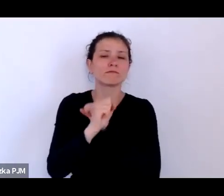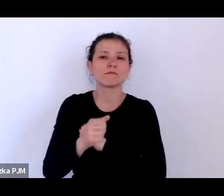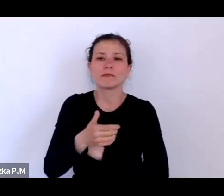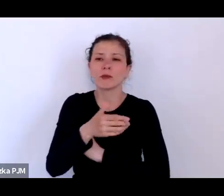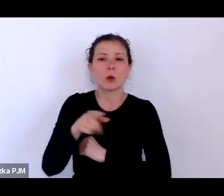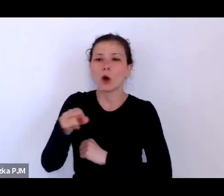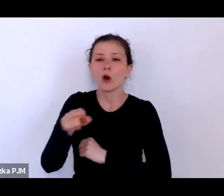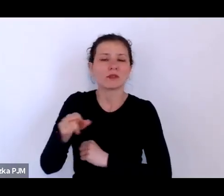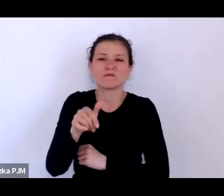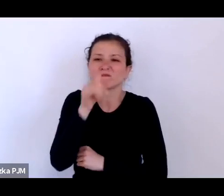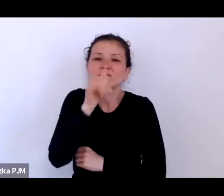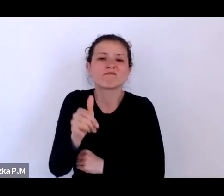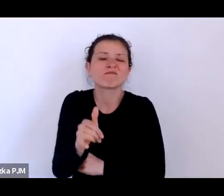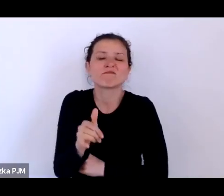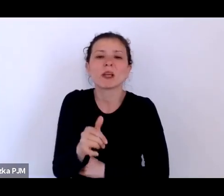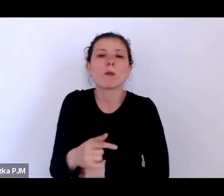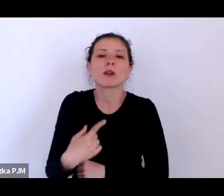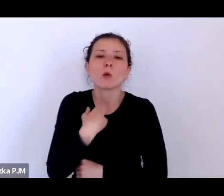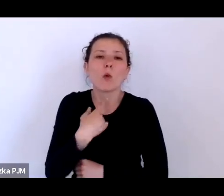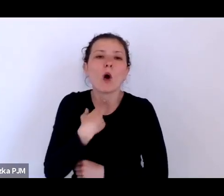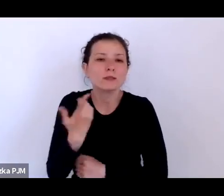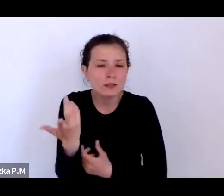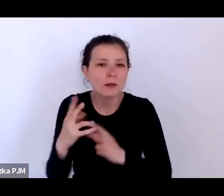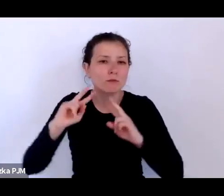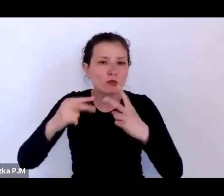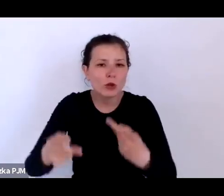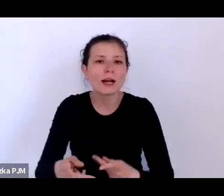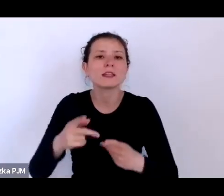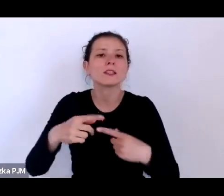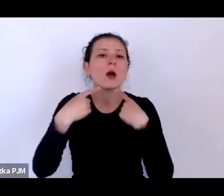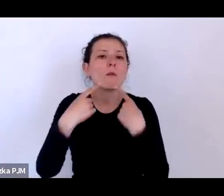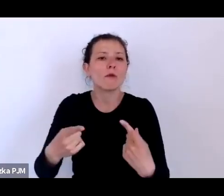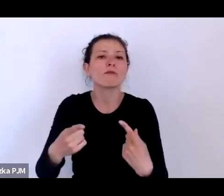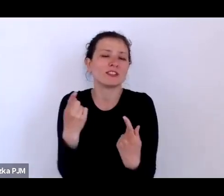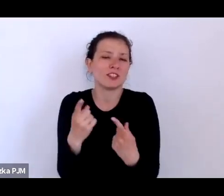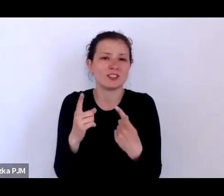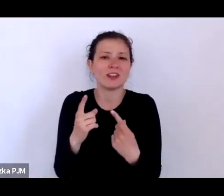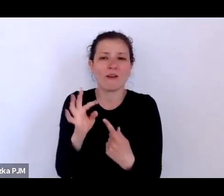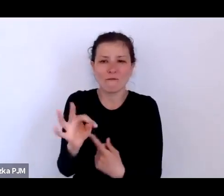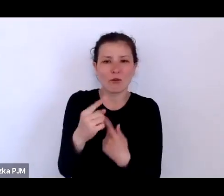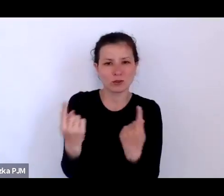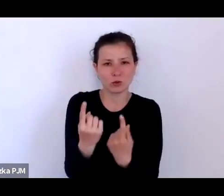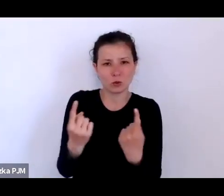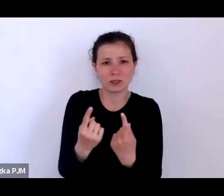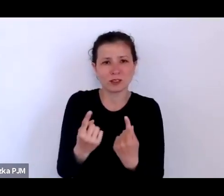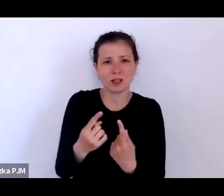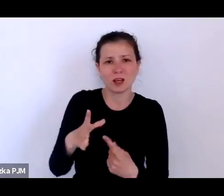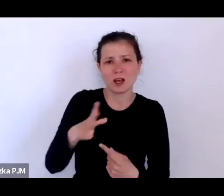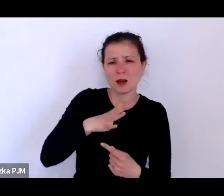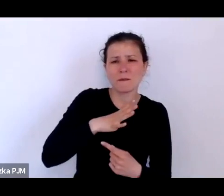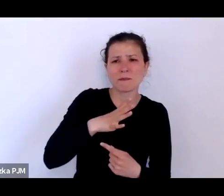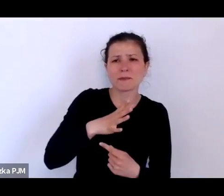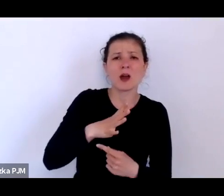na swój sposób o tym, co się wydarzyło, o tych, którzy byli pomijani w oficjalnym nurcie historii